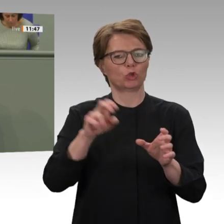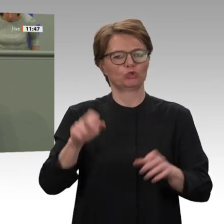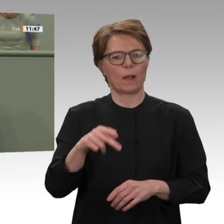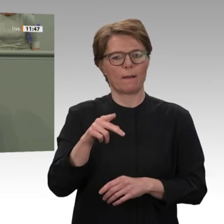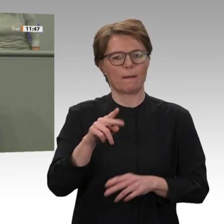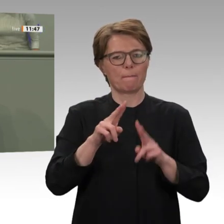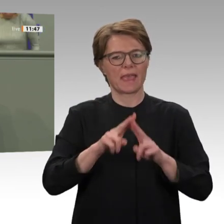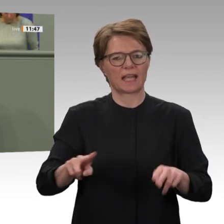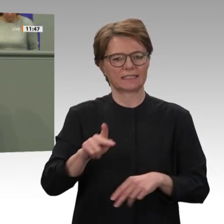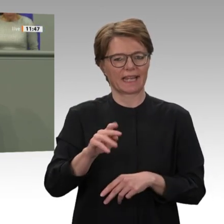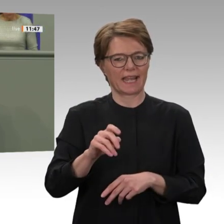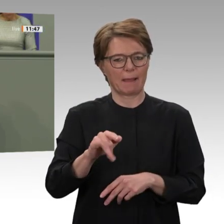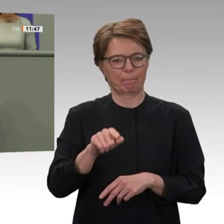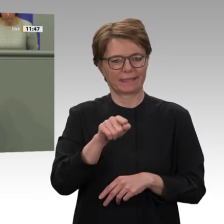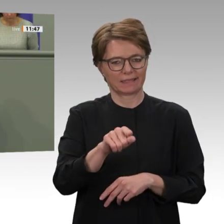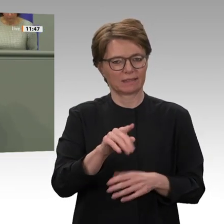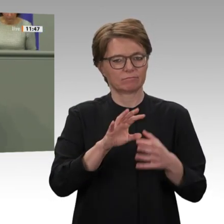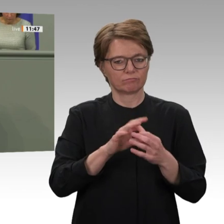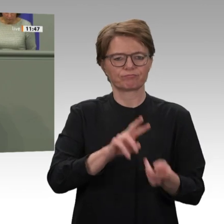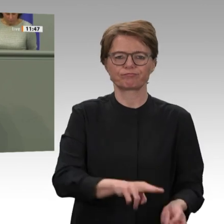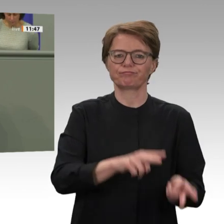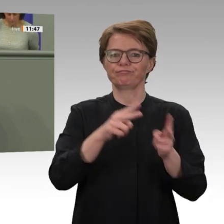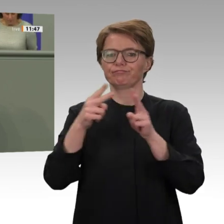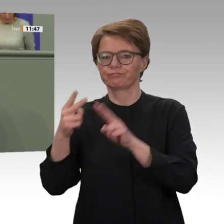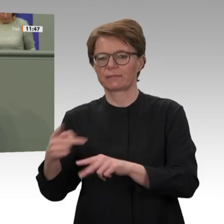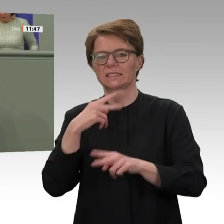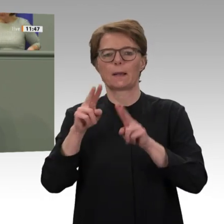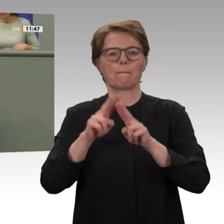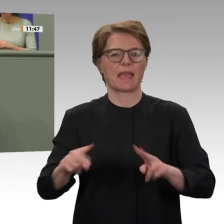solche special political mission als Folgemission für UNAMID skizziert. Diese Vorstellungen